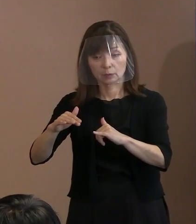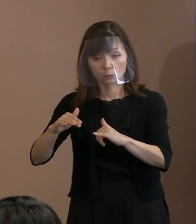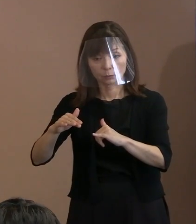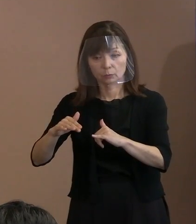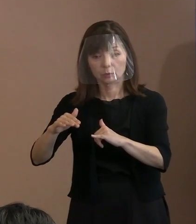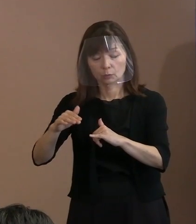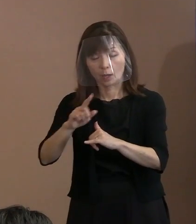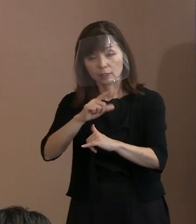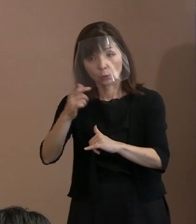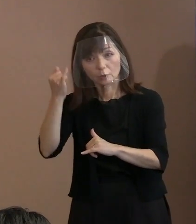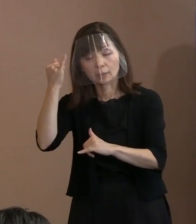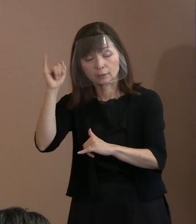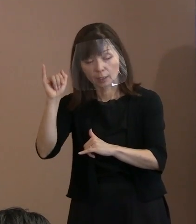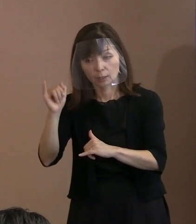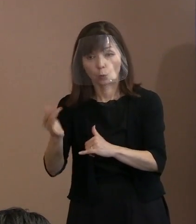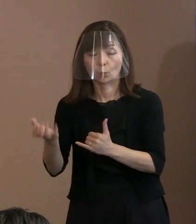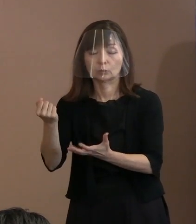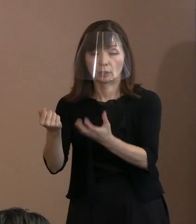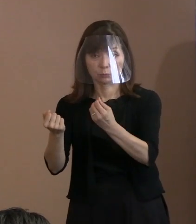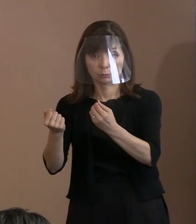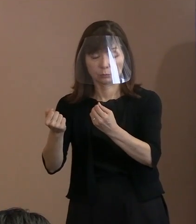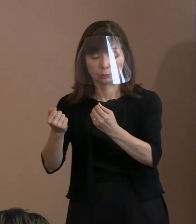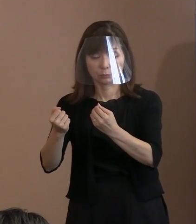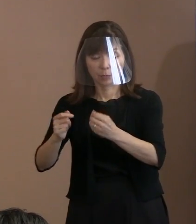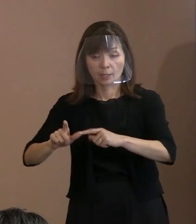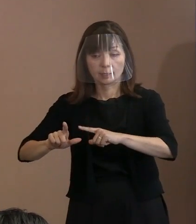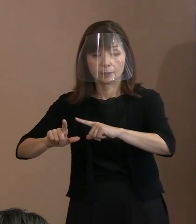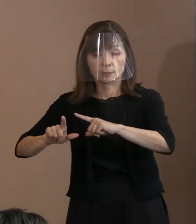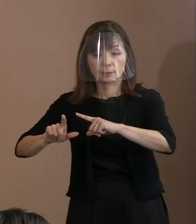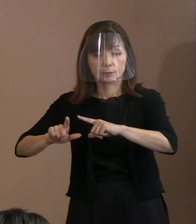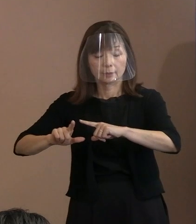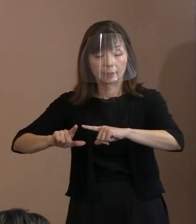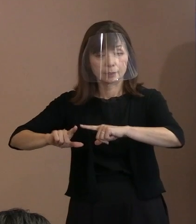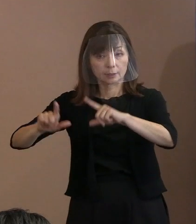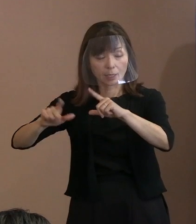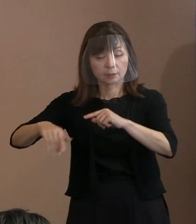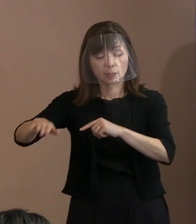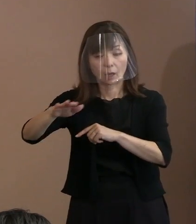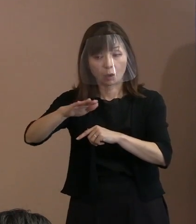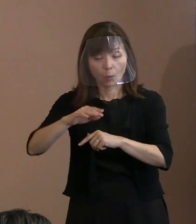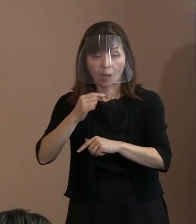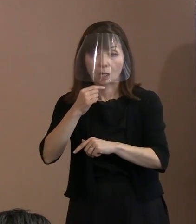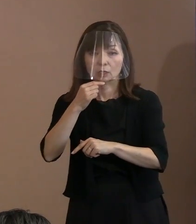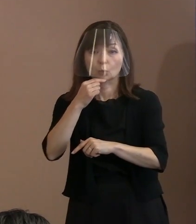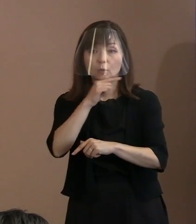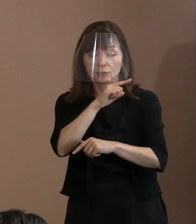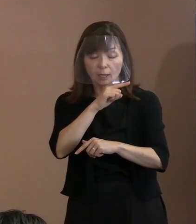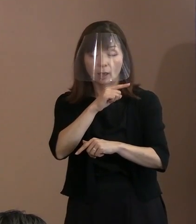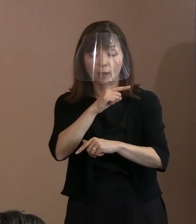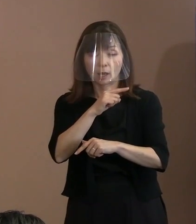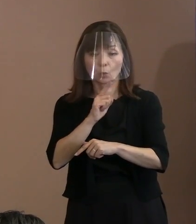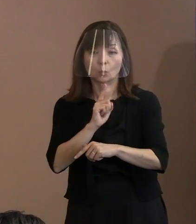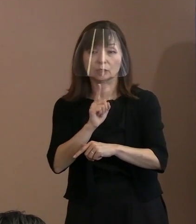東側の方々はどちらかというと ロシア語を話す方々が多くて｡